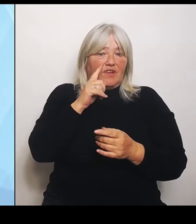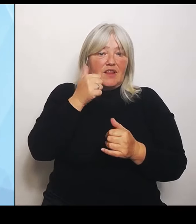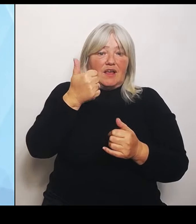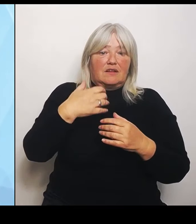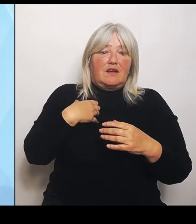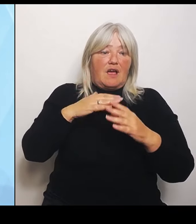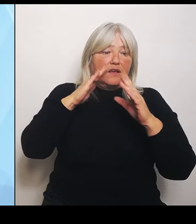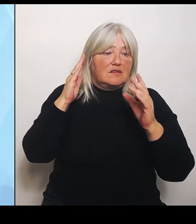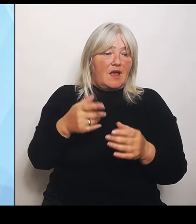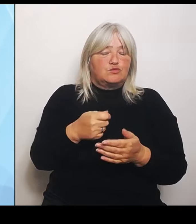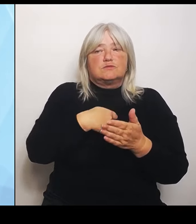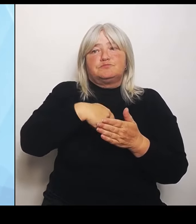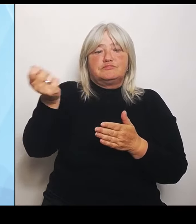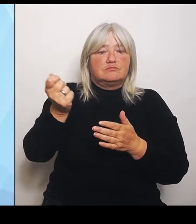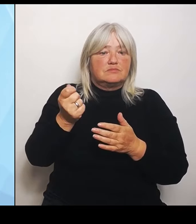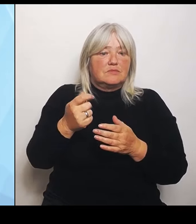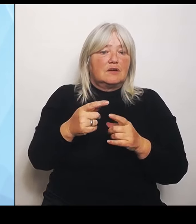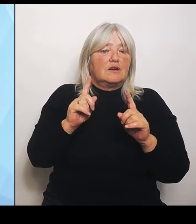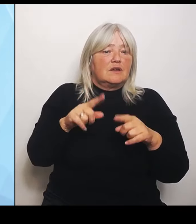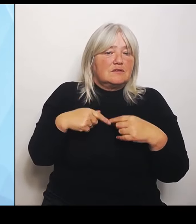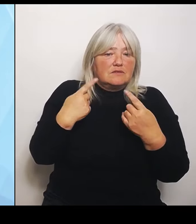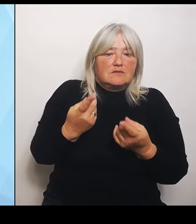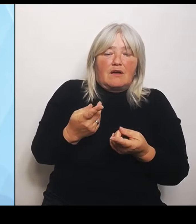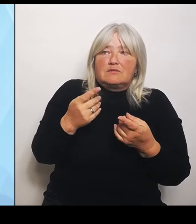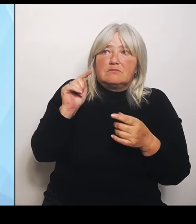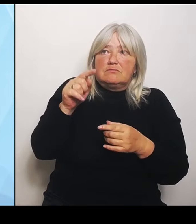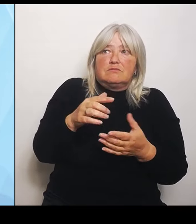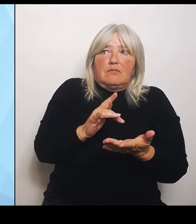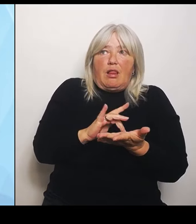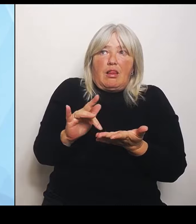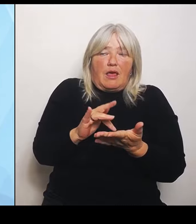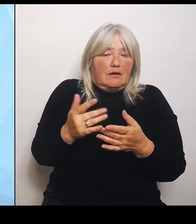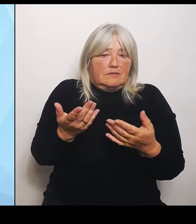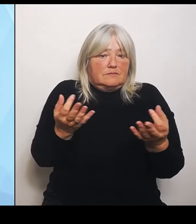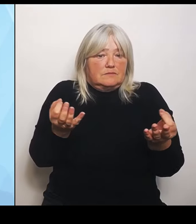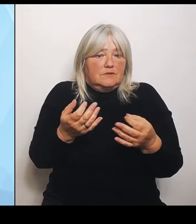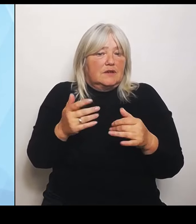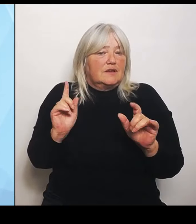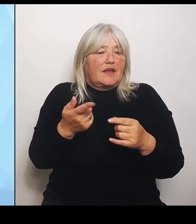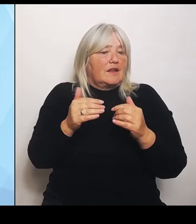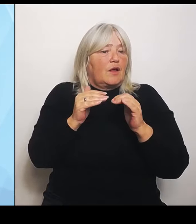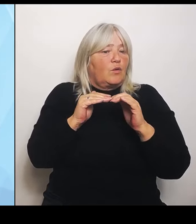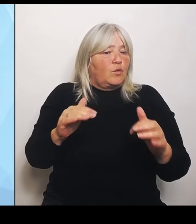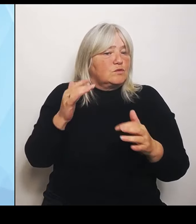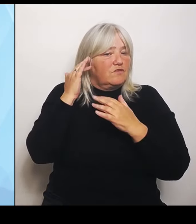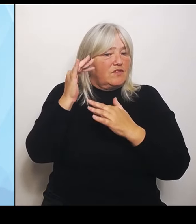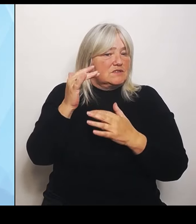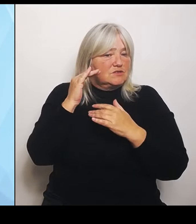und damit eben auch keine Grundversorgung, die so dringend notwendig vor Ort ist. Es ist die eine Sache, mit einer